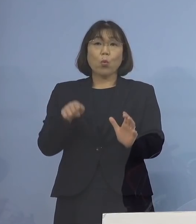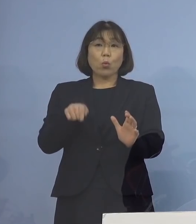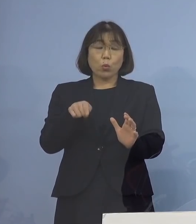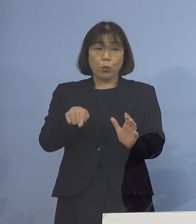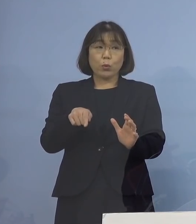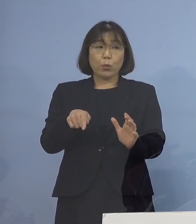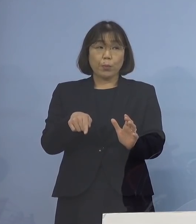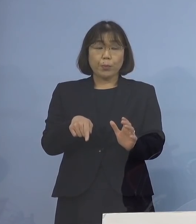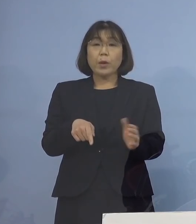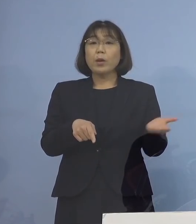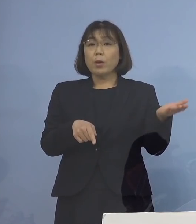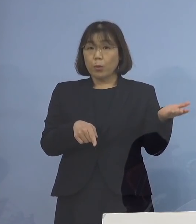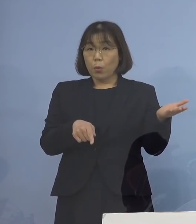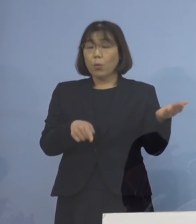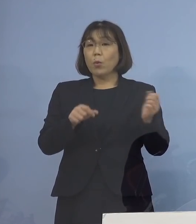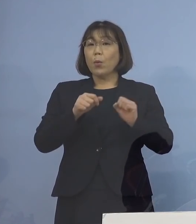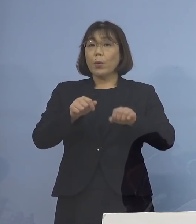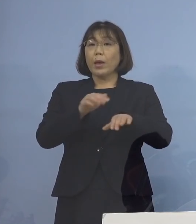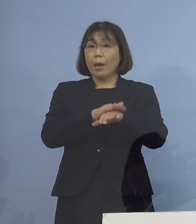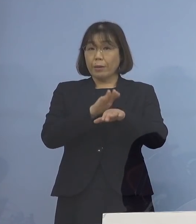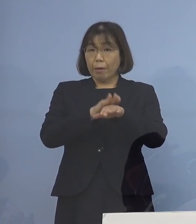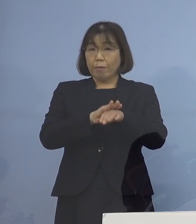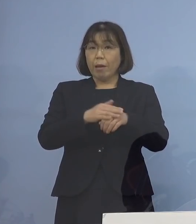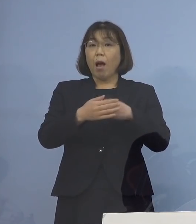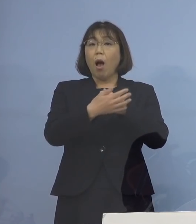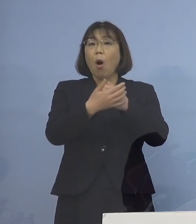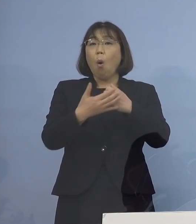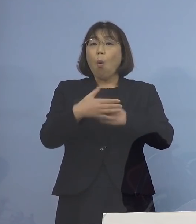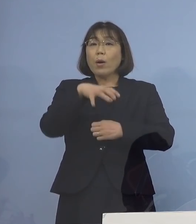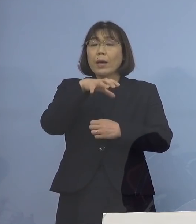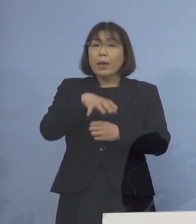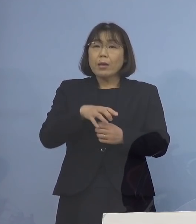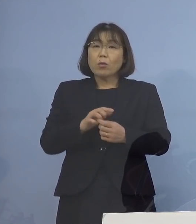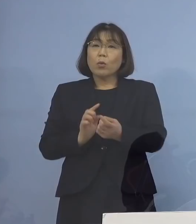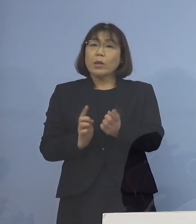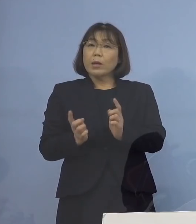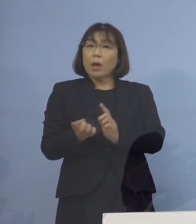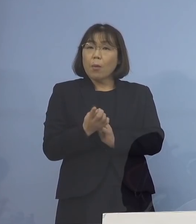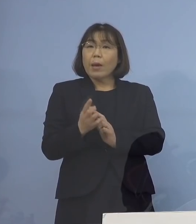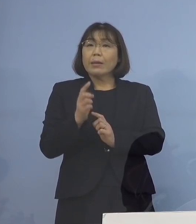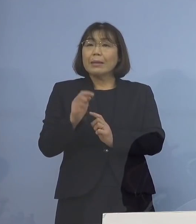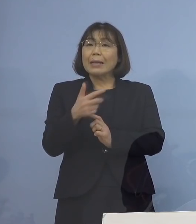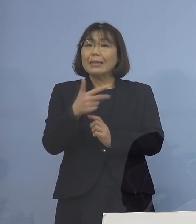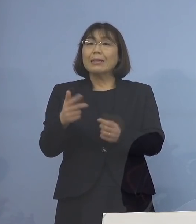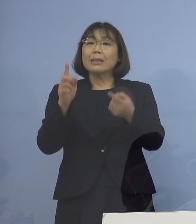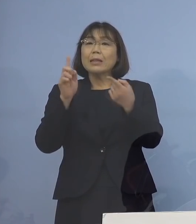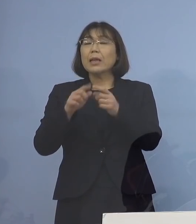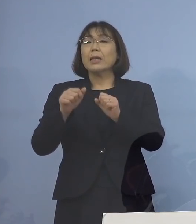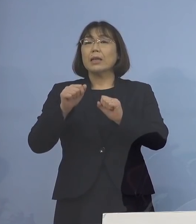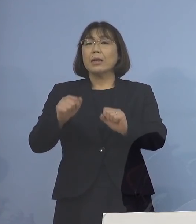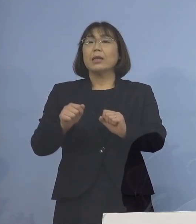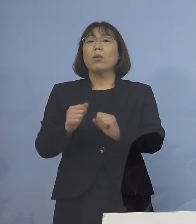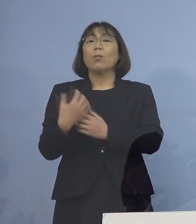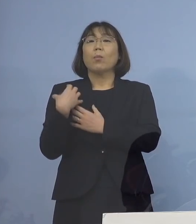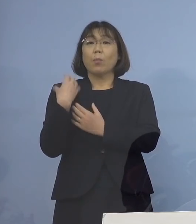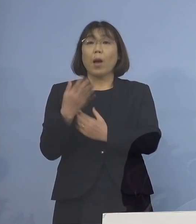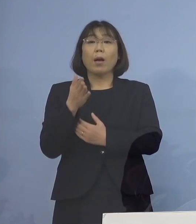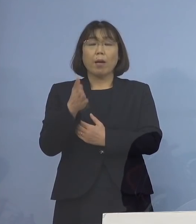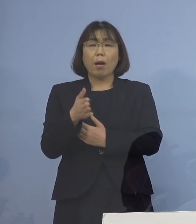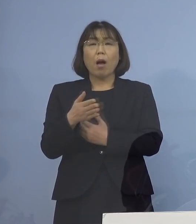こうした対応、保健所に成り代わって 一時的にまずやっていただく そして何かご不明な点などが あった場合には